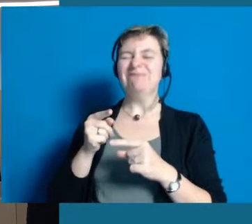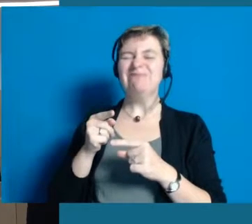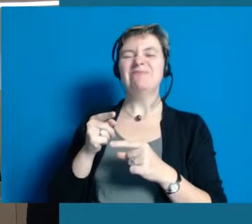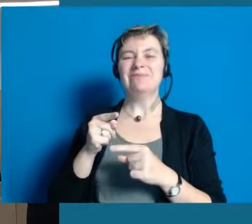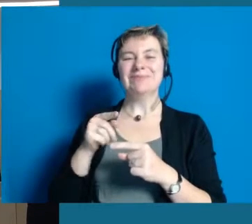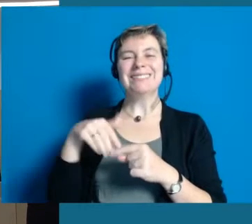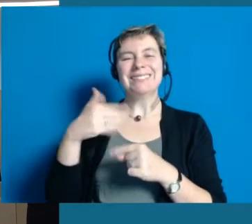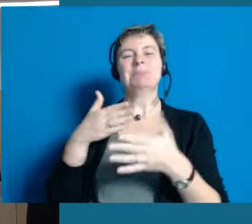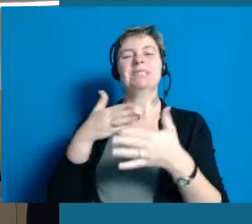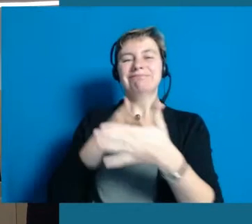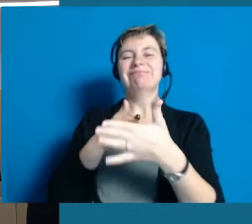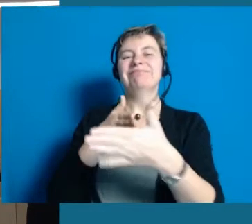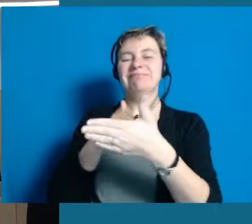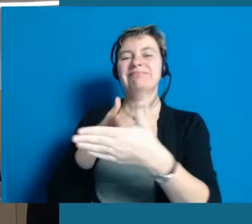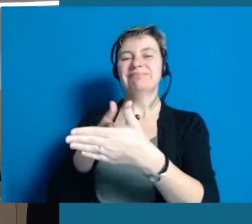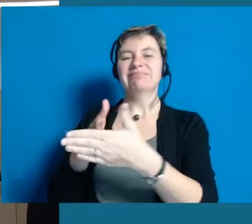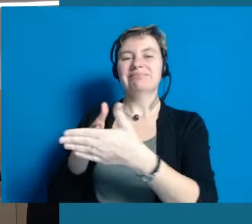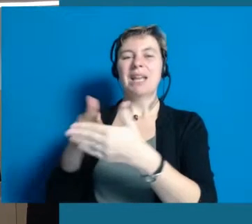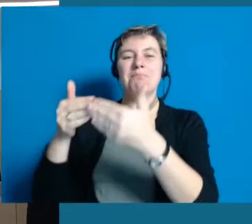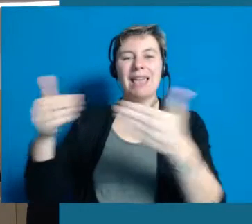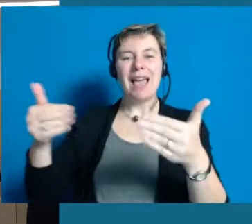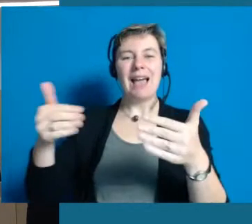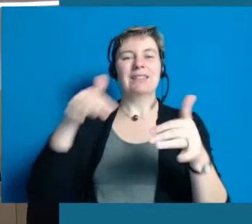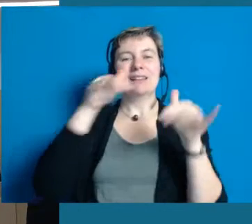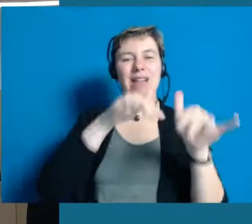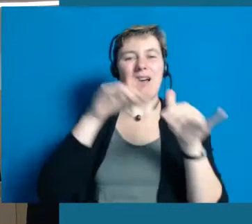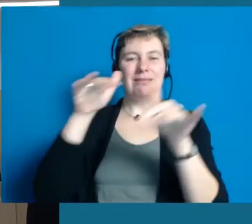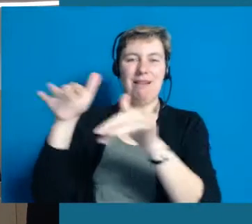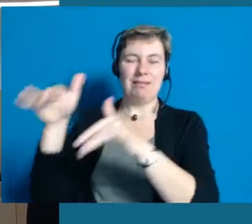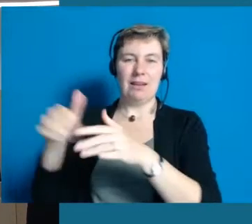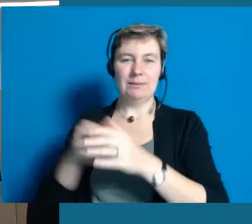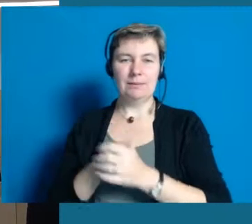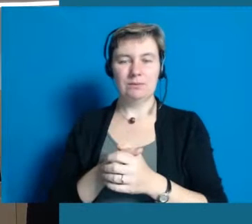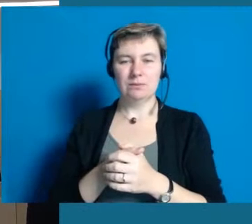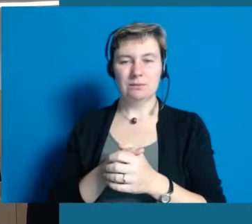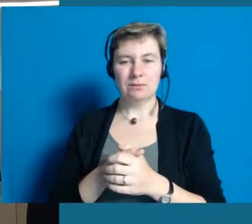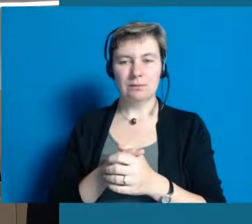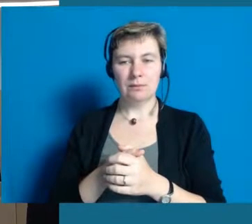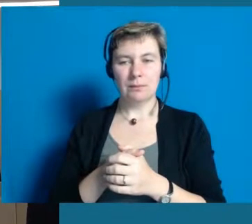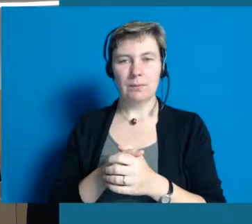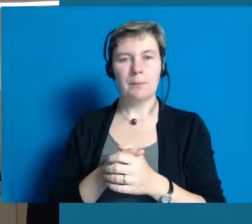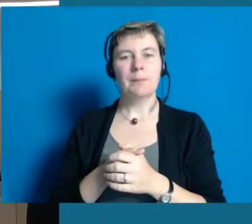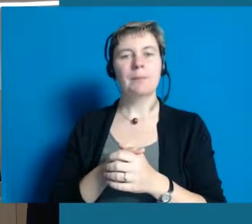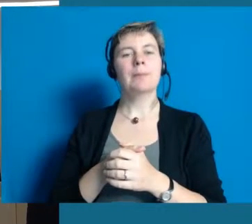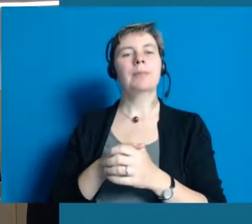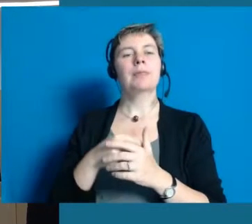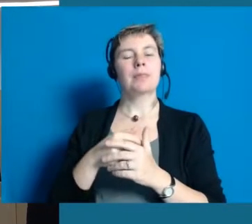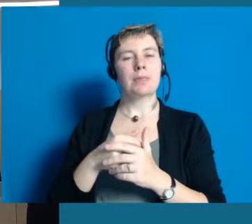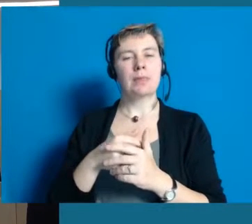wo überall Einschränkungen und Behinderungen sind und was Barrieren bedeuten. Wir haben in der Zielvereinbarung,